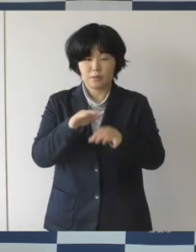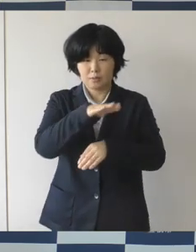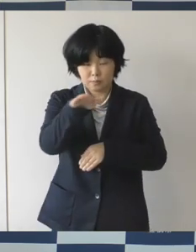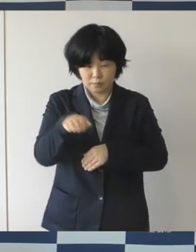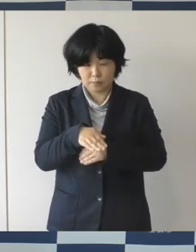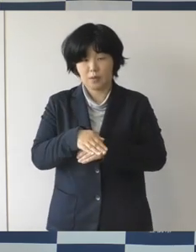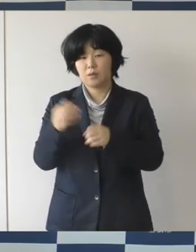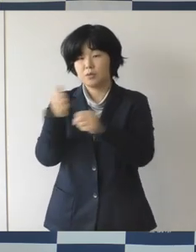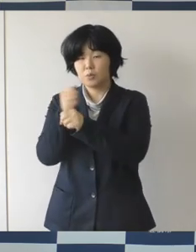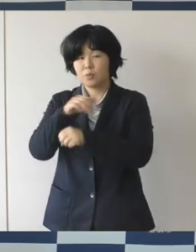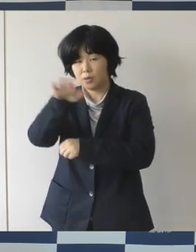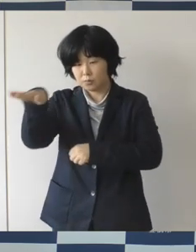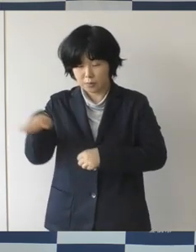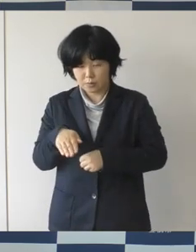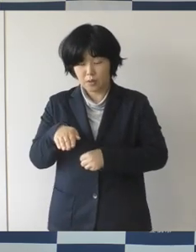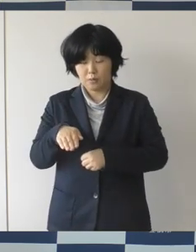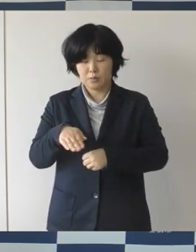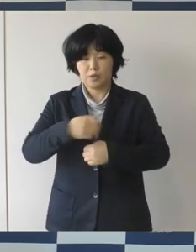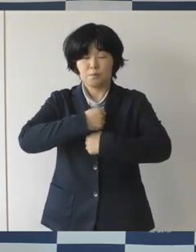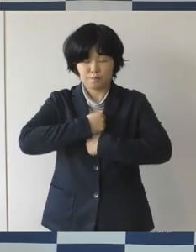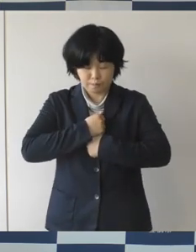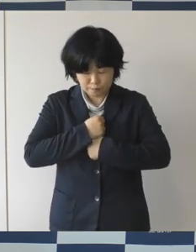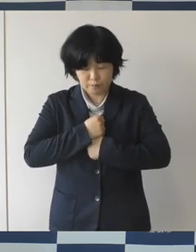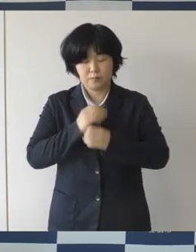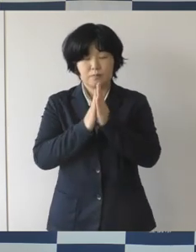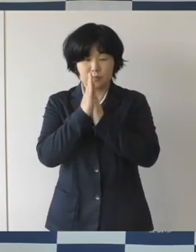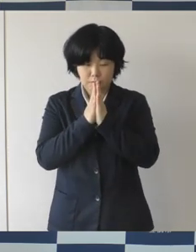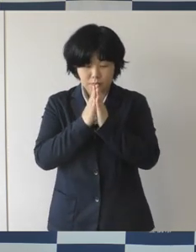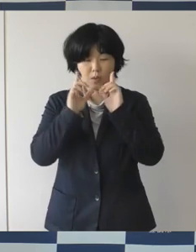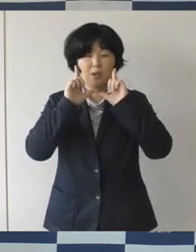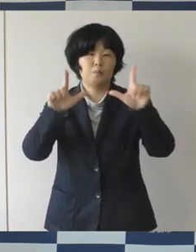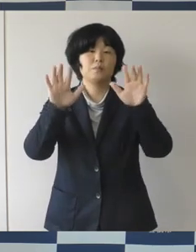くれぐれも注意してほしいということをお願いしたところであります。